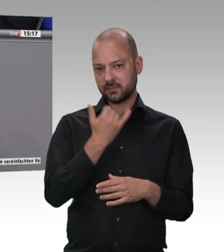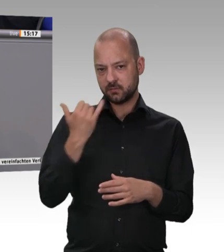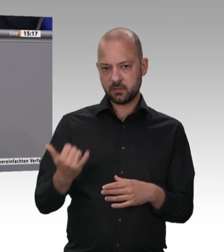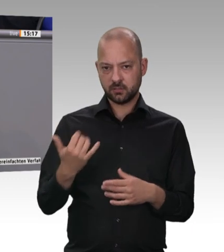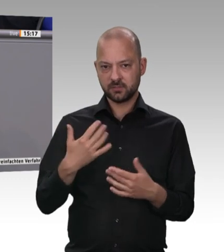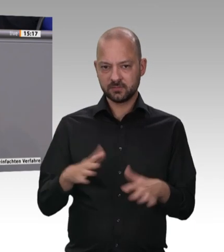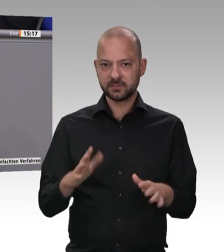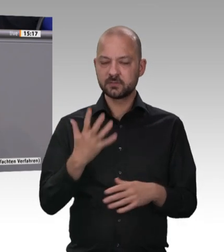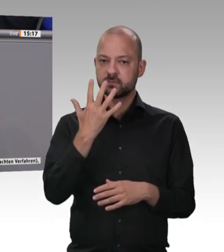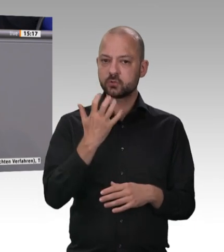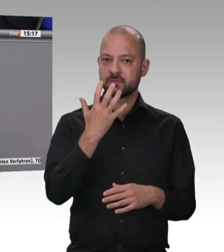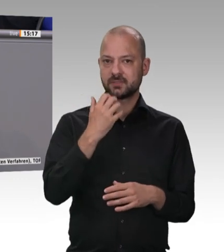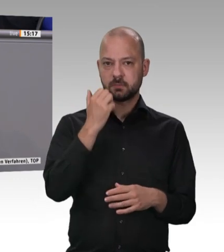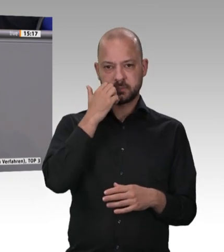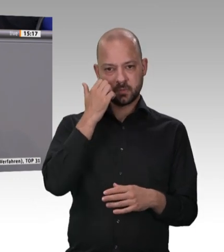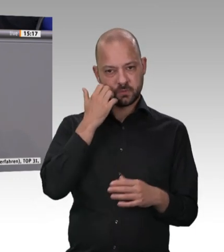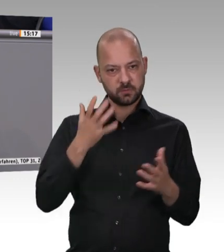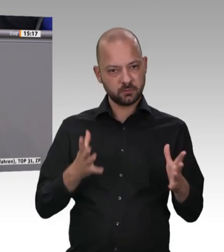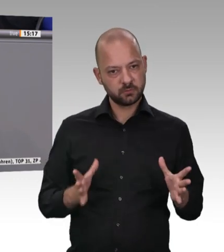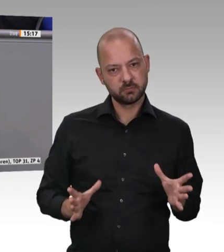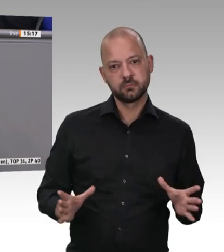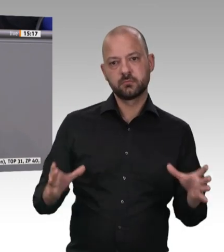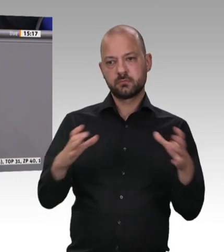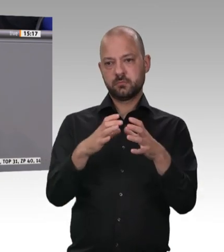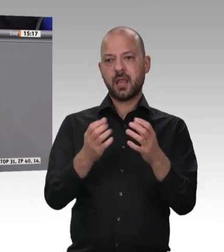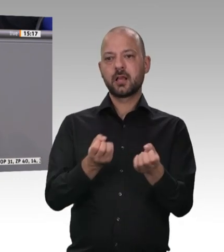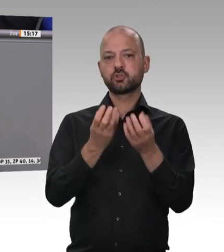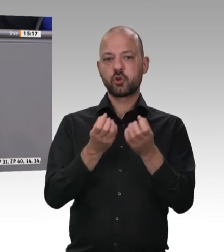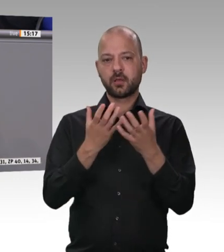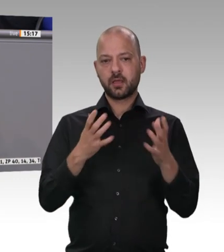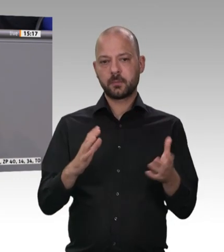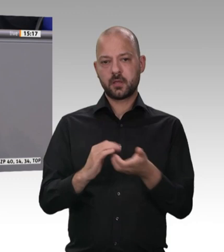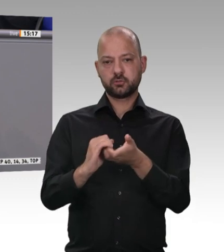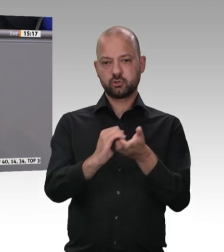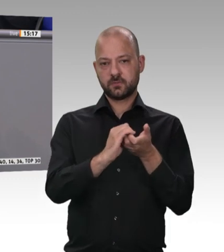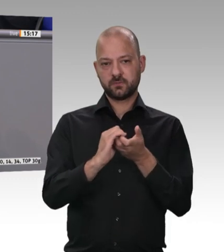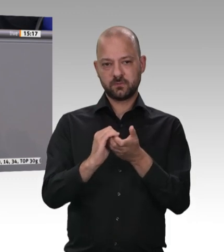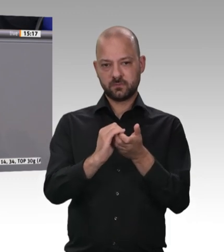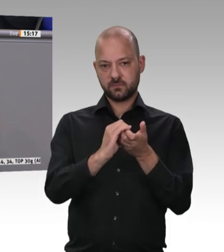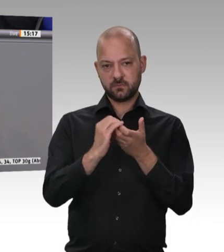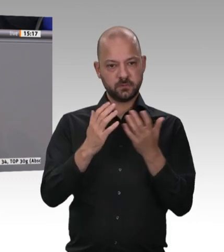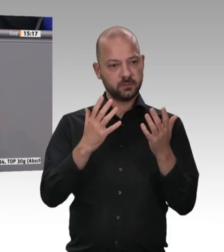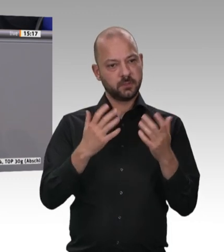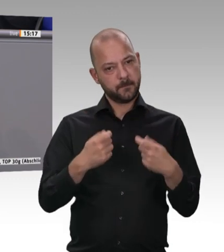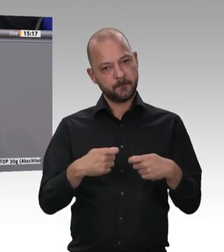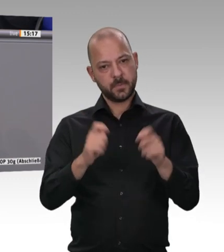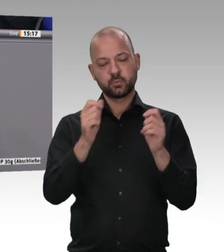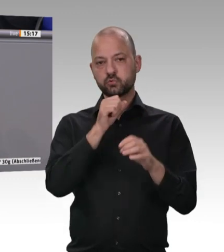was denn der Preisunterschied bei 1 Kilo Rinderfilet ist – um etwas Hochwertiges zu nehmen. Ich habe sie gefragt: